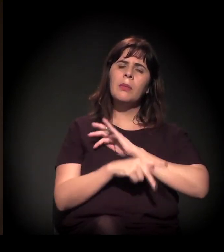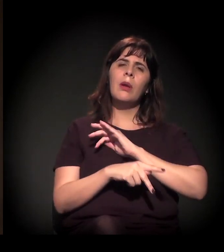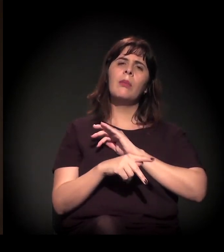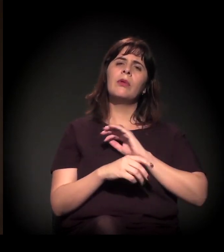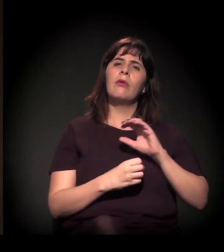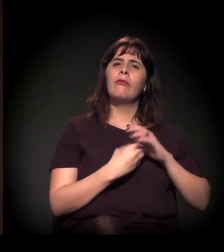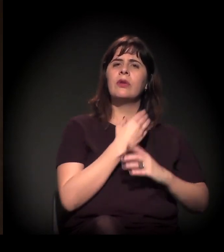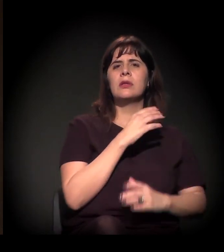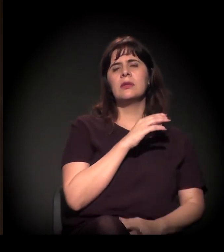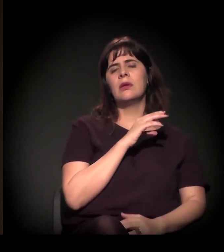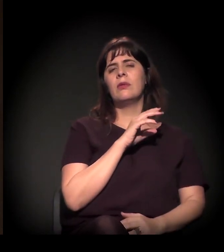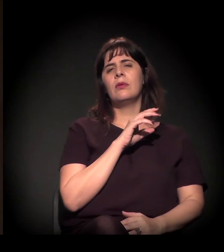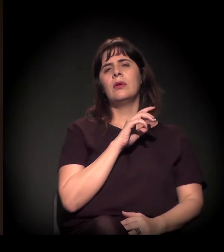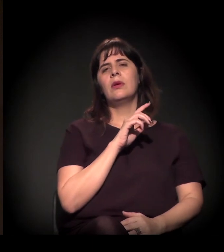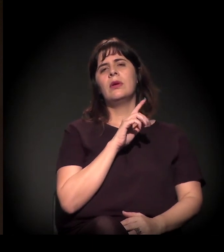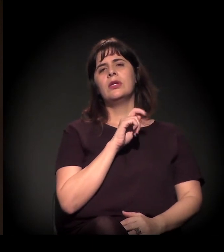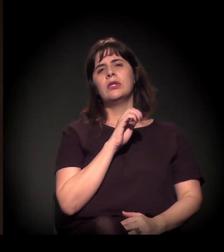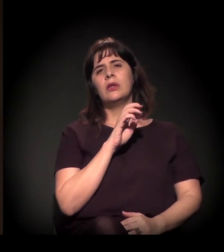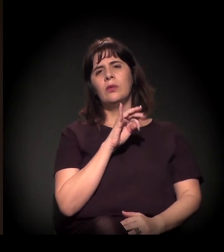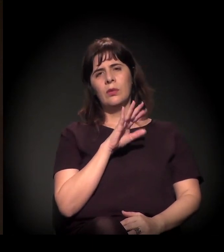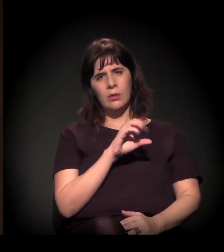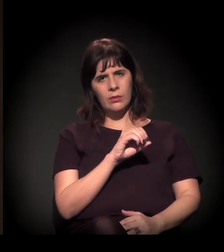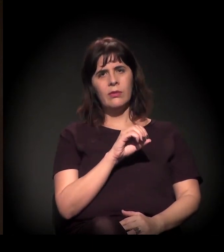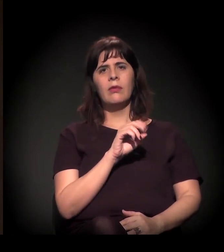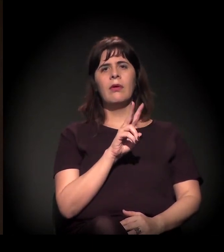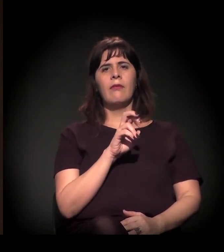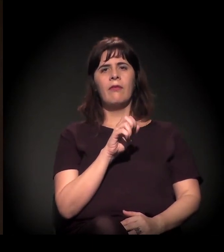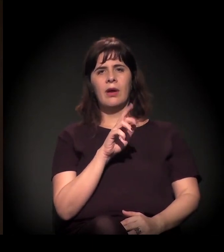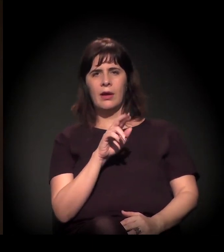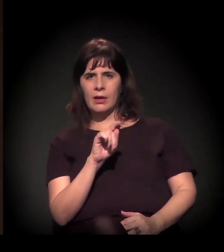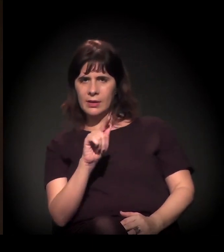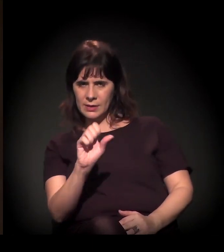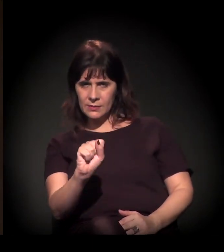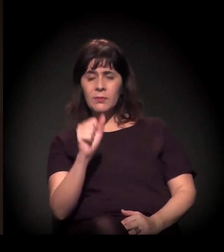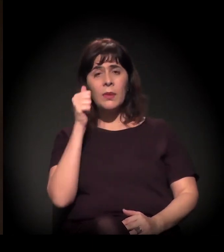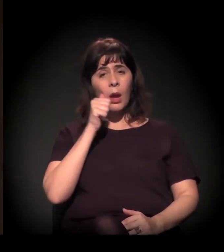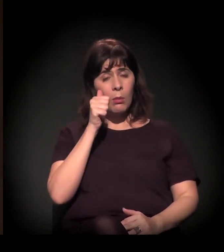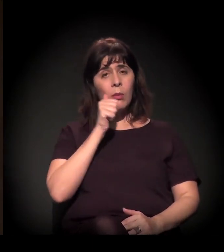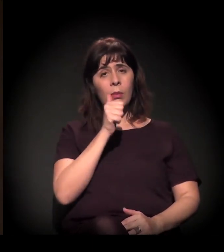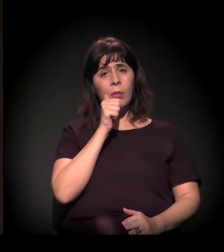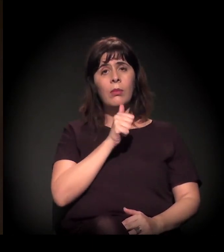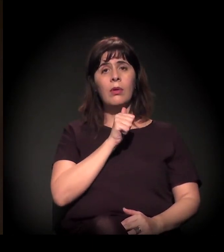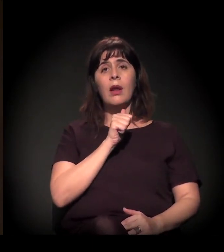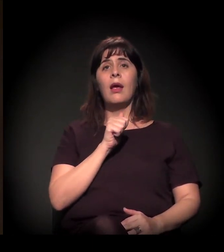da professora Luciana Zaffalon − ela foi ouvidora da Defensoria Pública −,